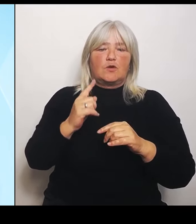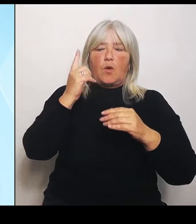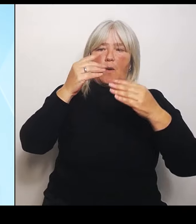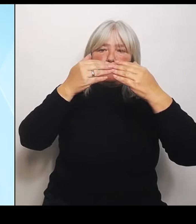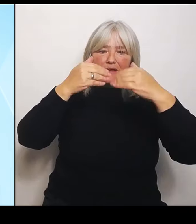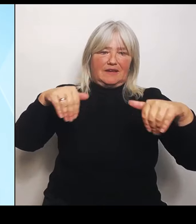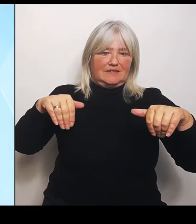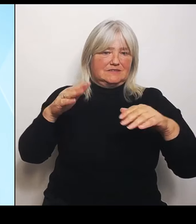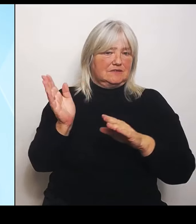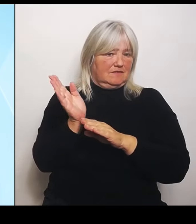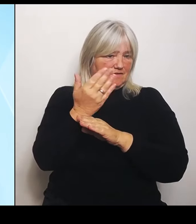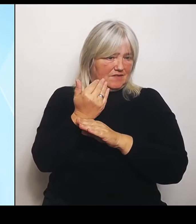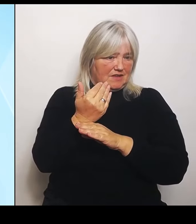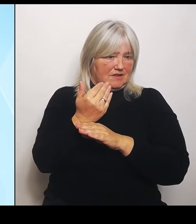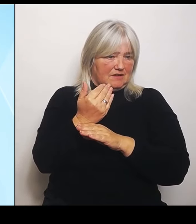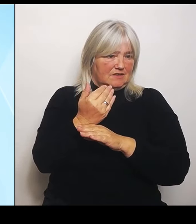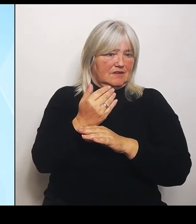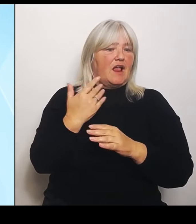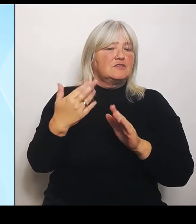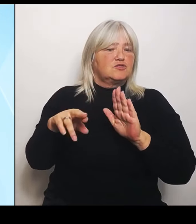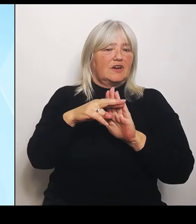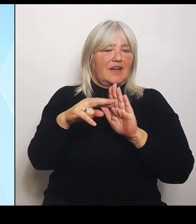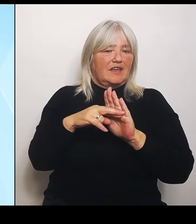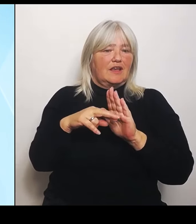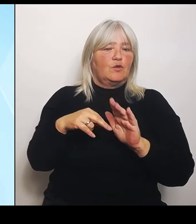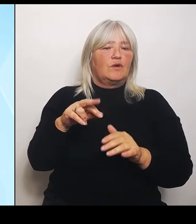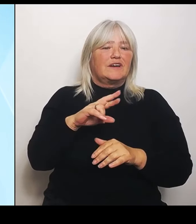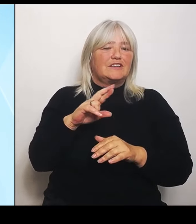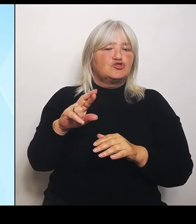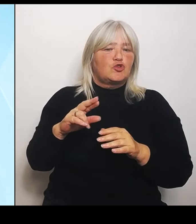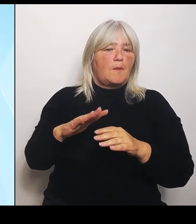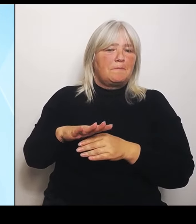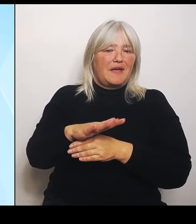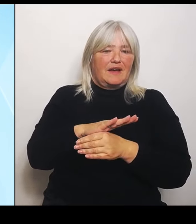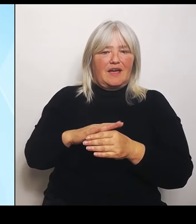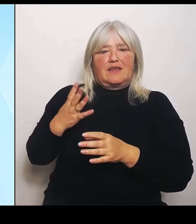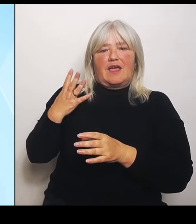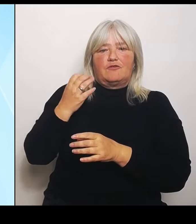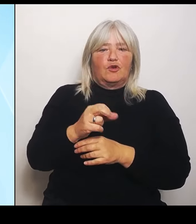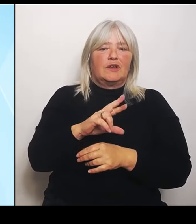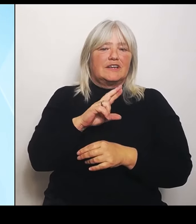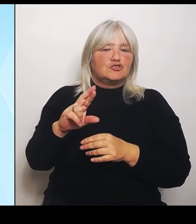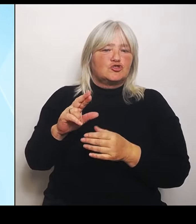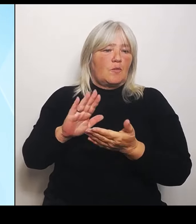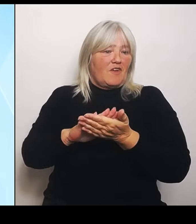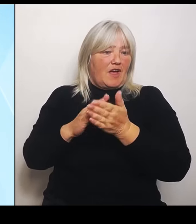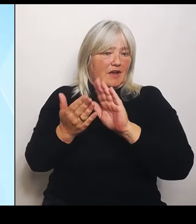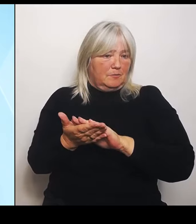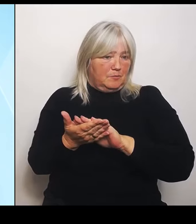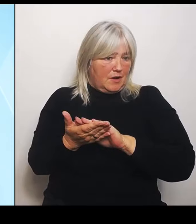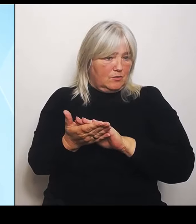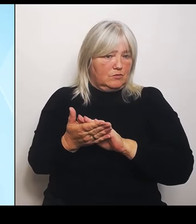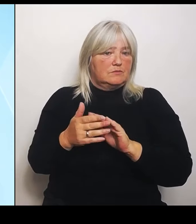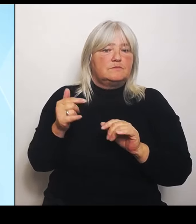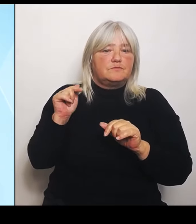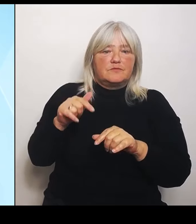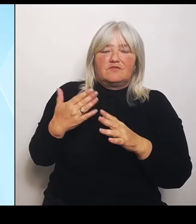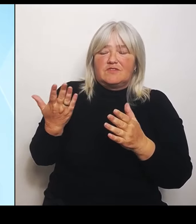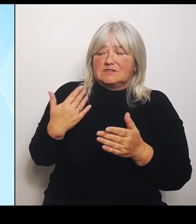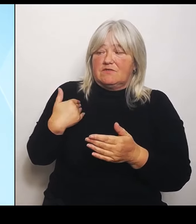Riedstromvereinbarung. Wir stehen zu dem, was vereinbart wurde wird der Ausgleichssatz von 50 auf